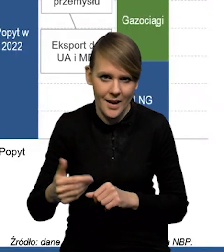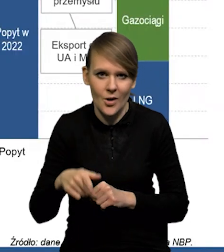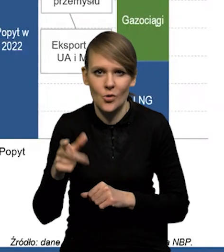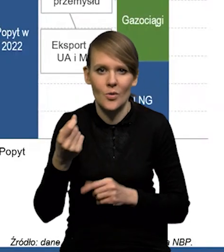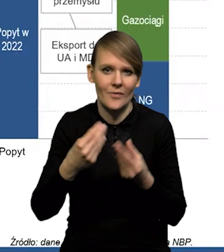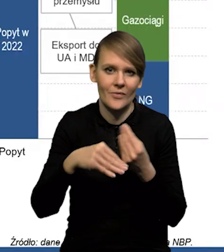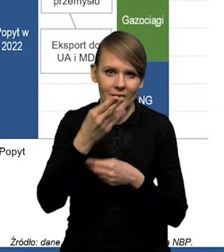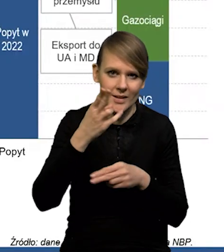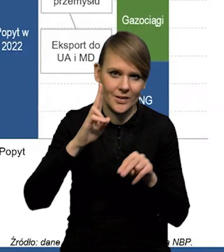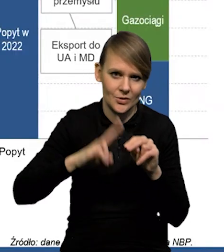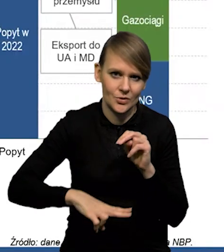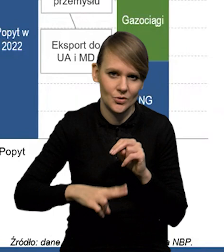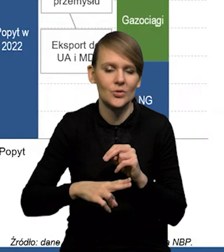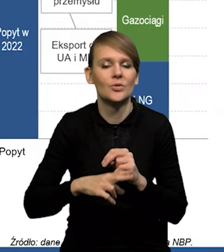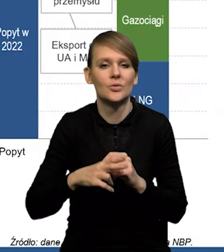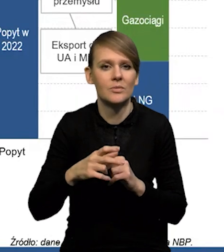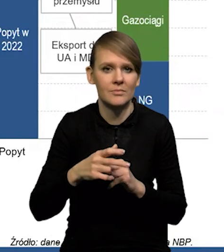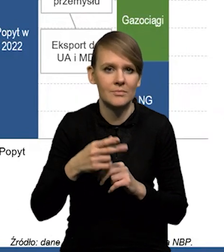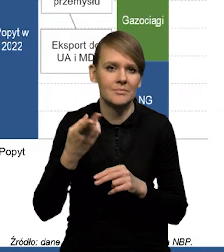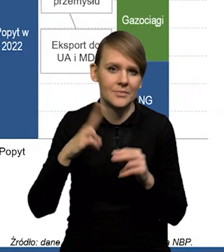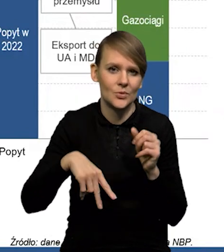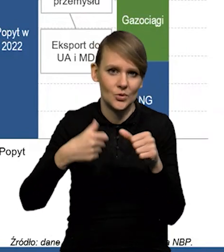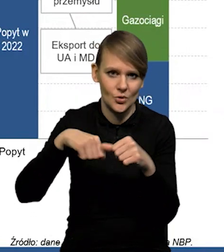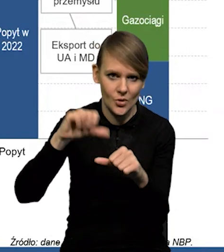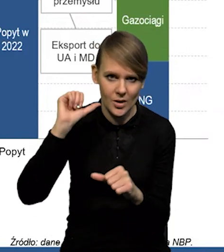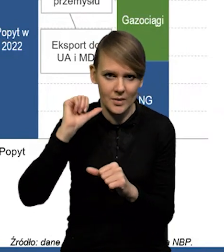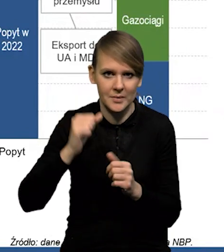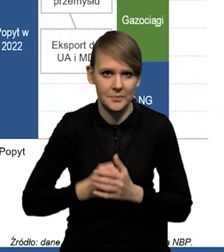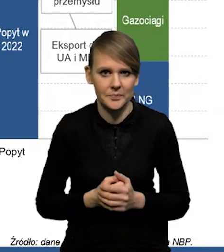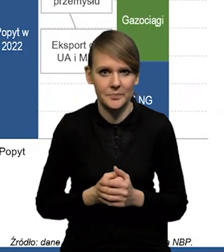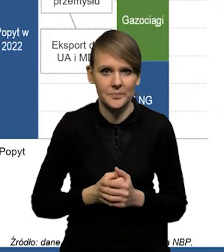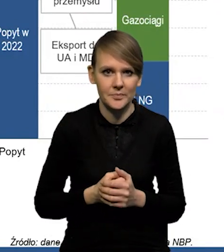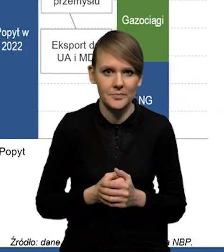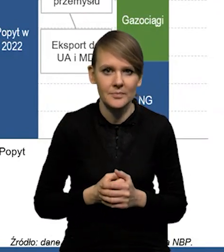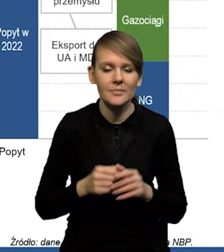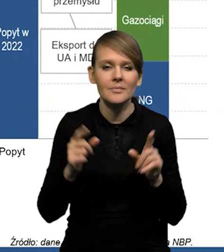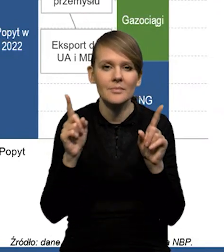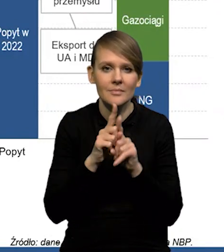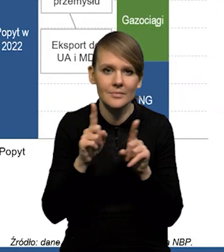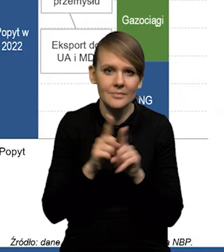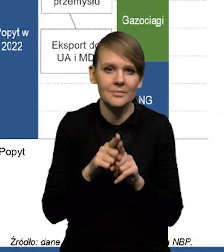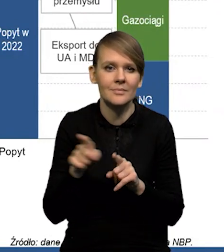to jest trochę więcej, niż w ubiegłym roku. Do tego dochodzi cały czas,